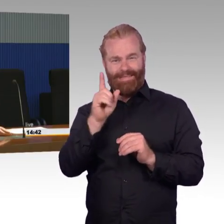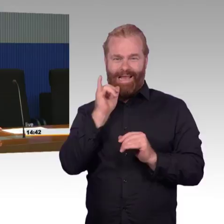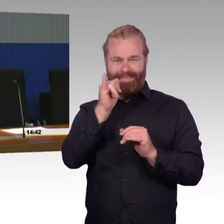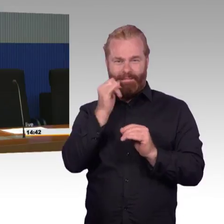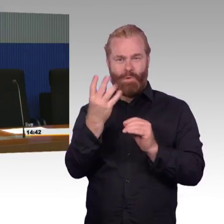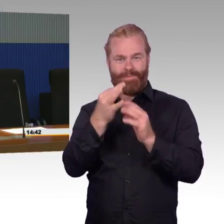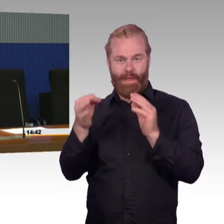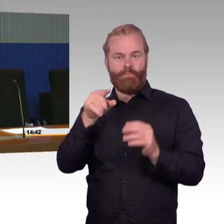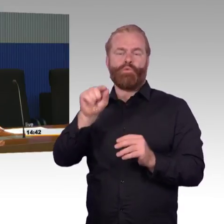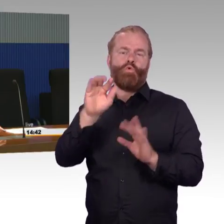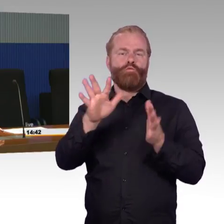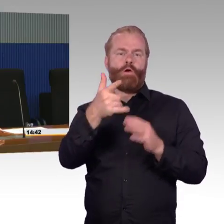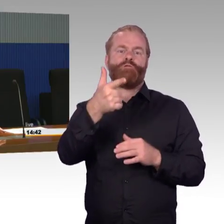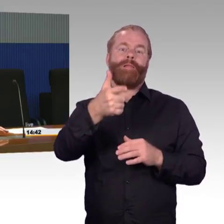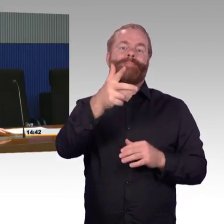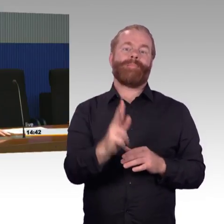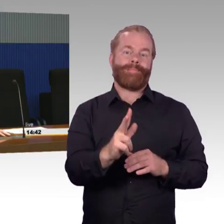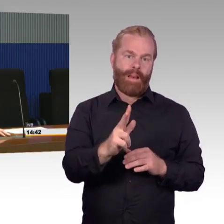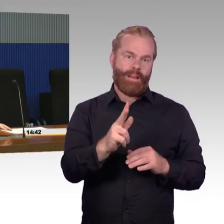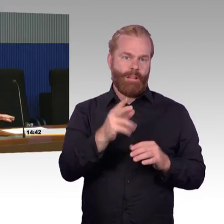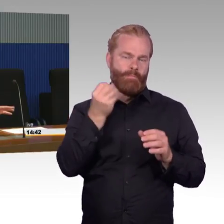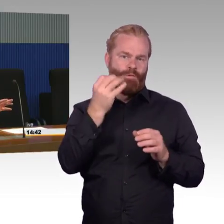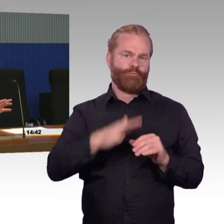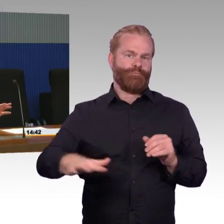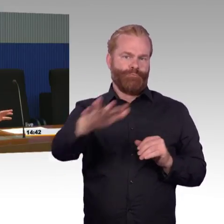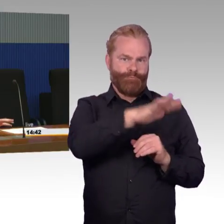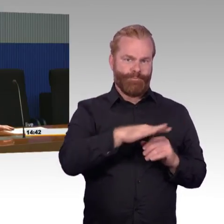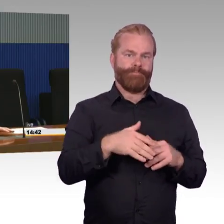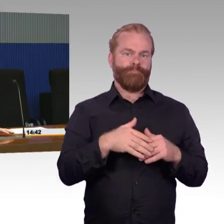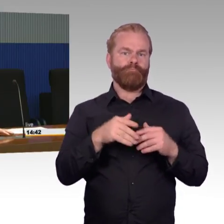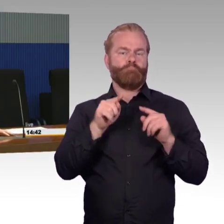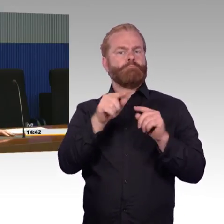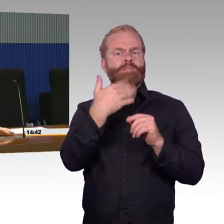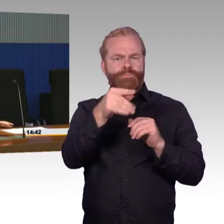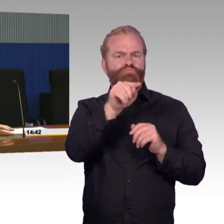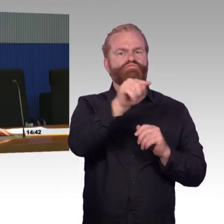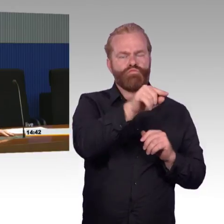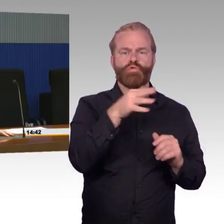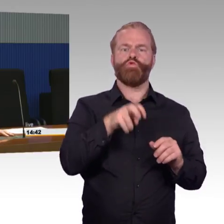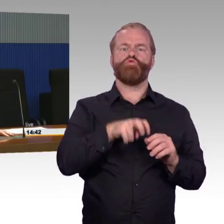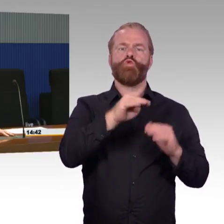Das hat dummerweise zur Folge, dass von den kleinen Stationen mit weniger als 1000 Reisenden –